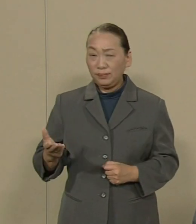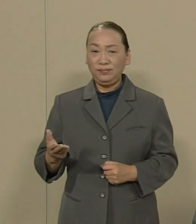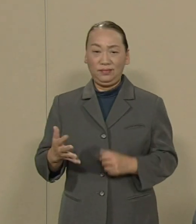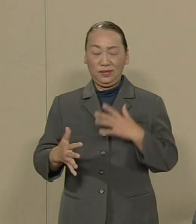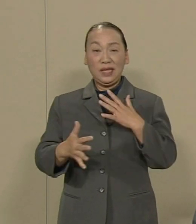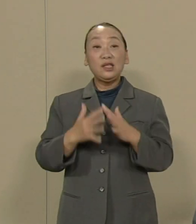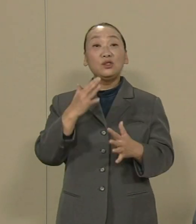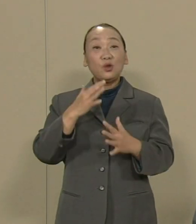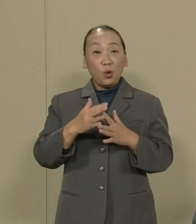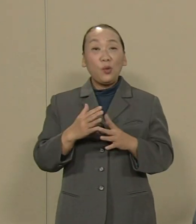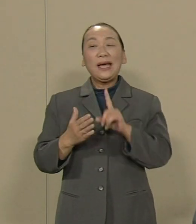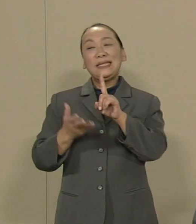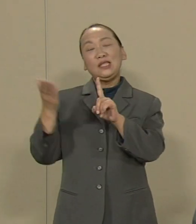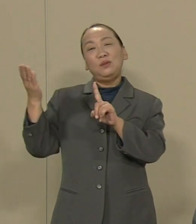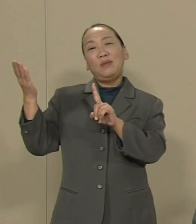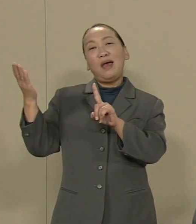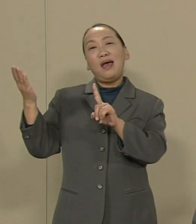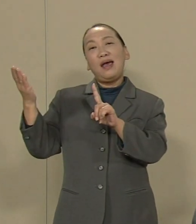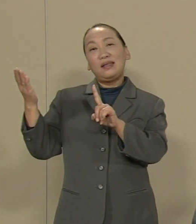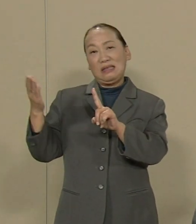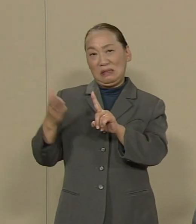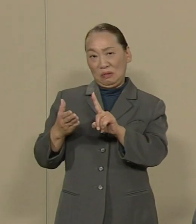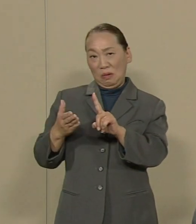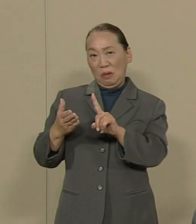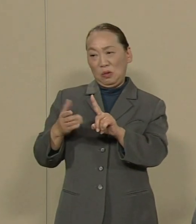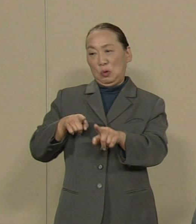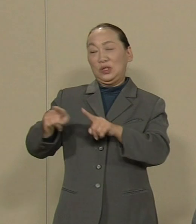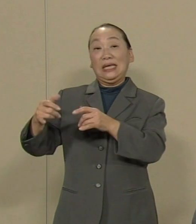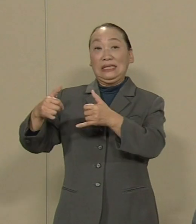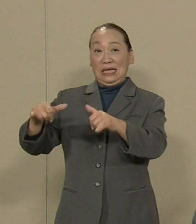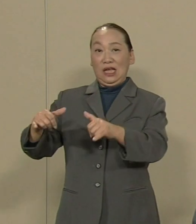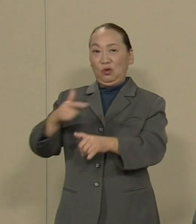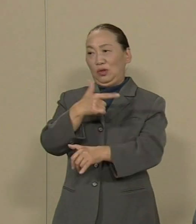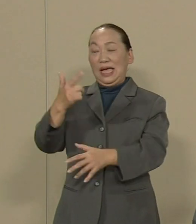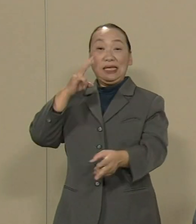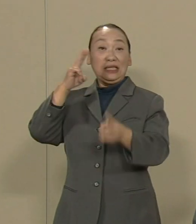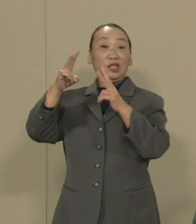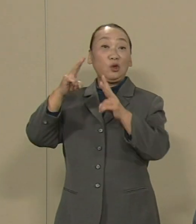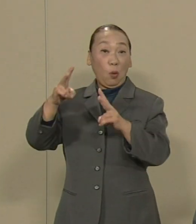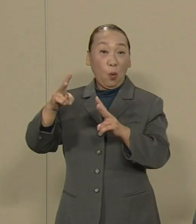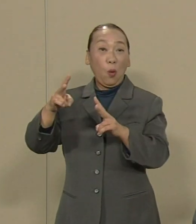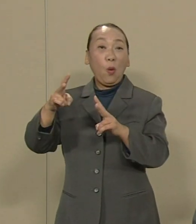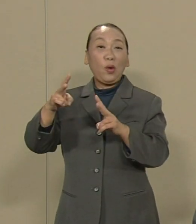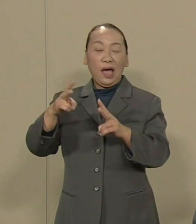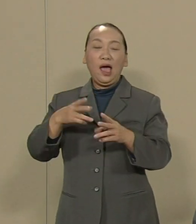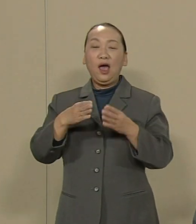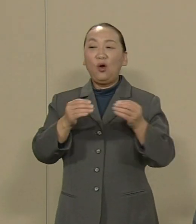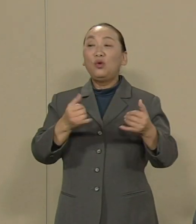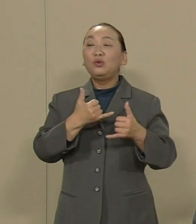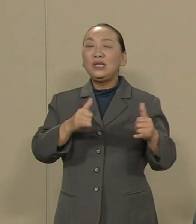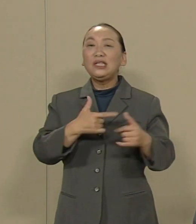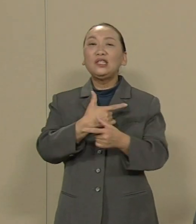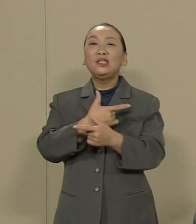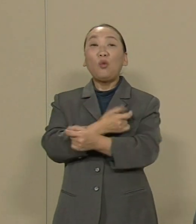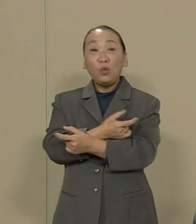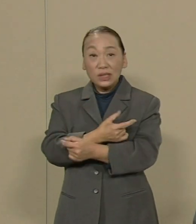1％の支配者と大企業が殊さらに 国民同士の憎しみをあおり立て